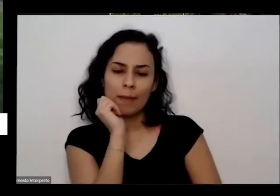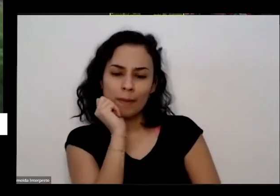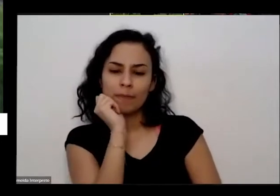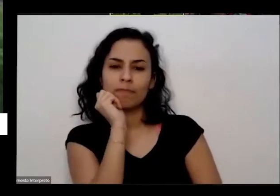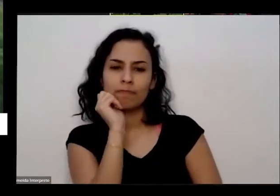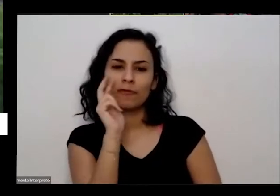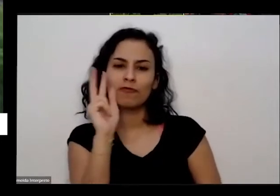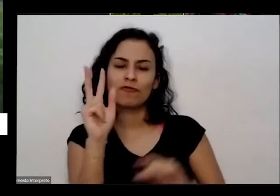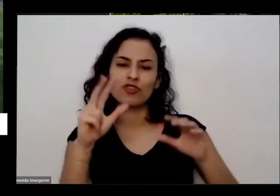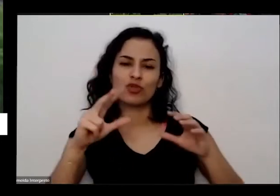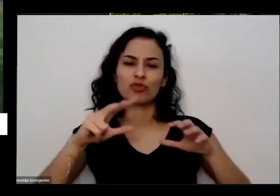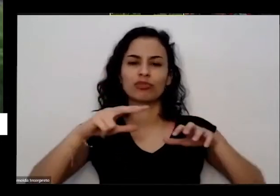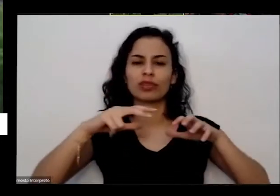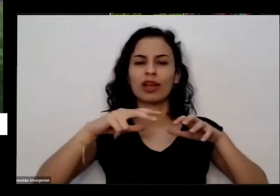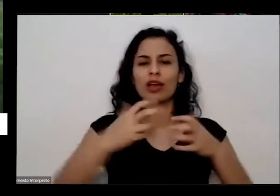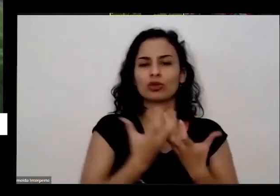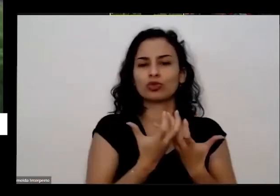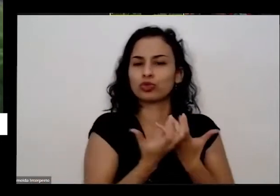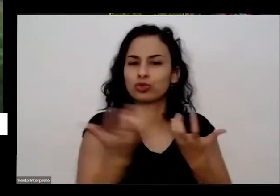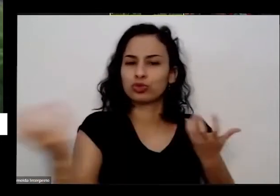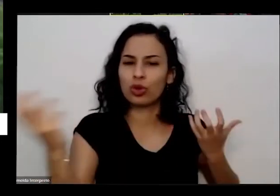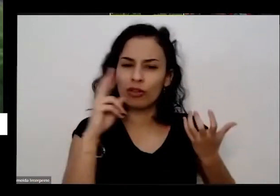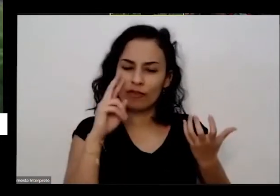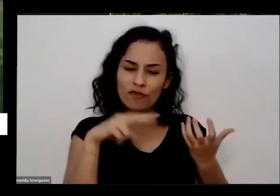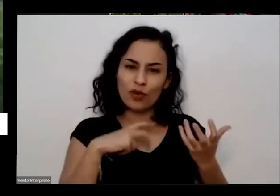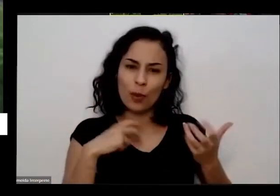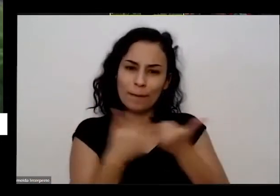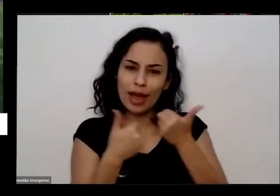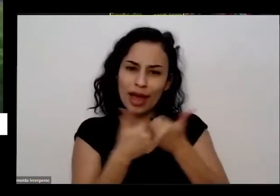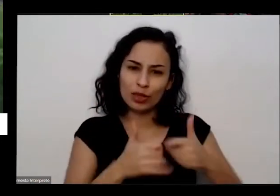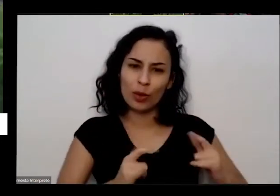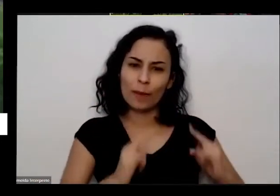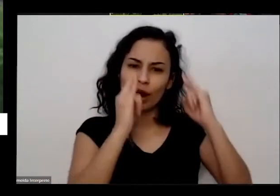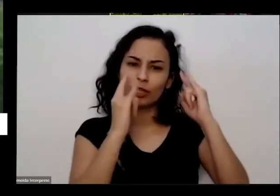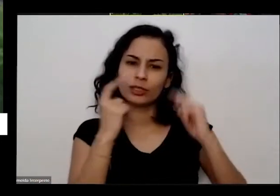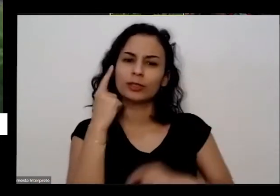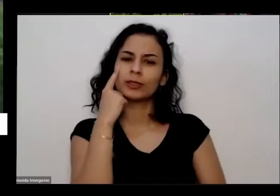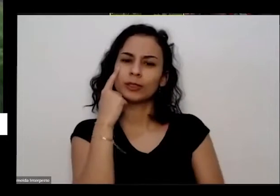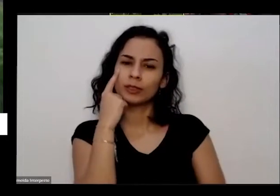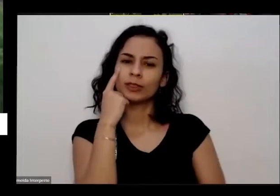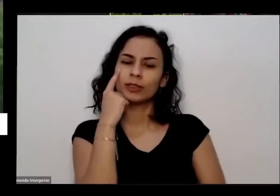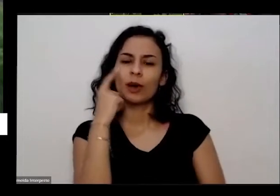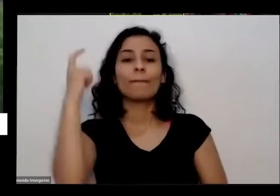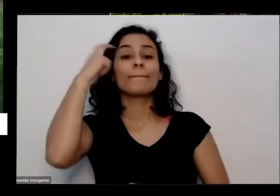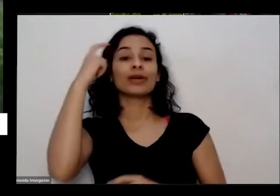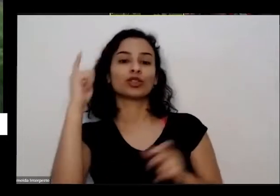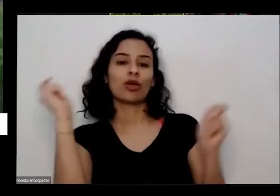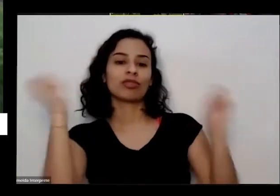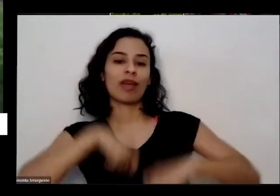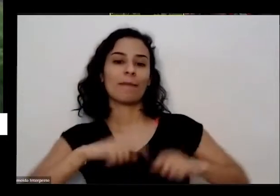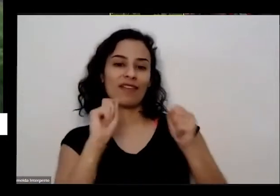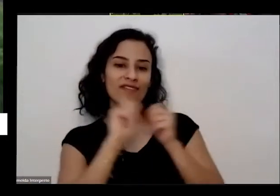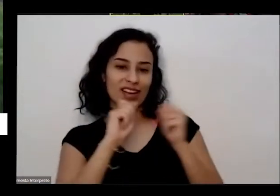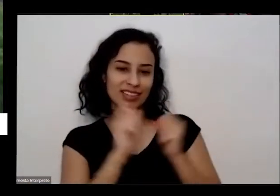nossa esse lugar aqui é dava para gente fazer uma alcinha daquelas né E ela já encontrou